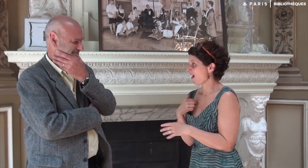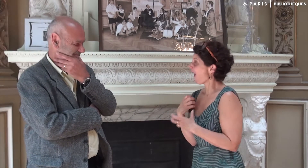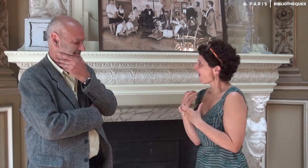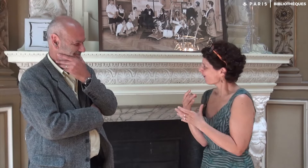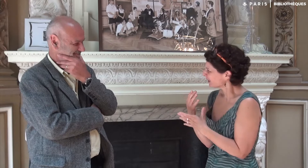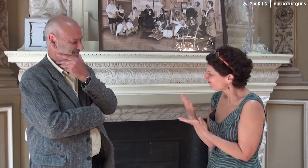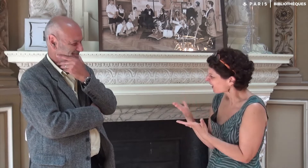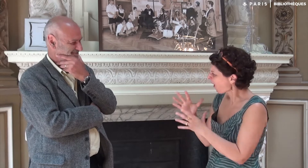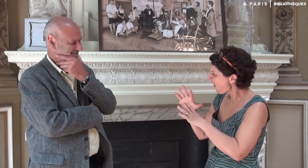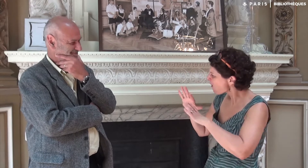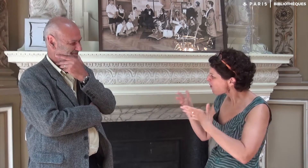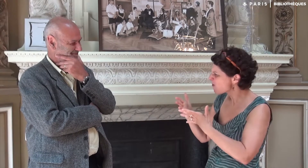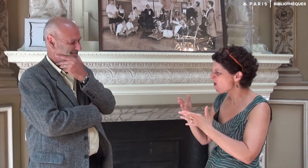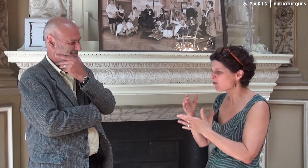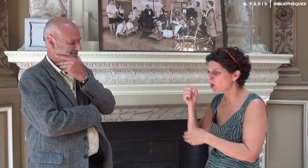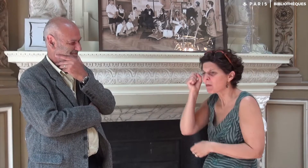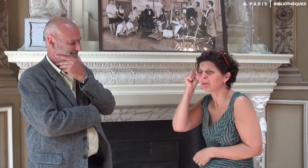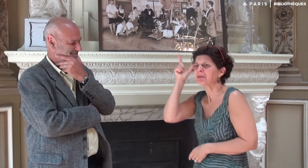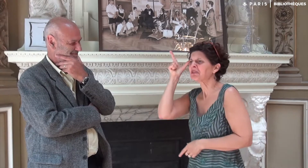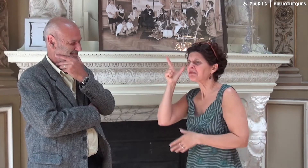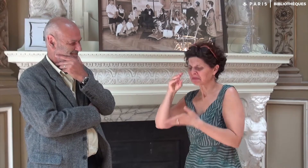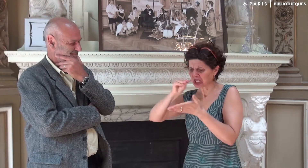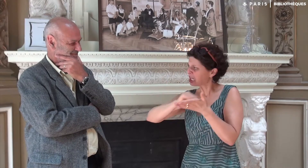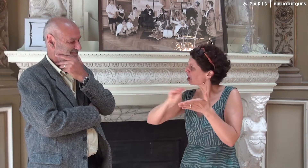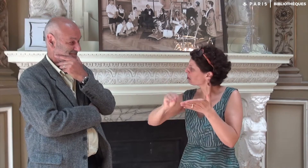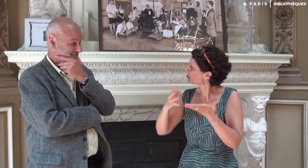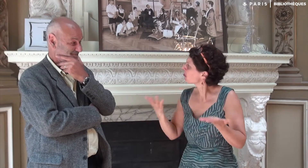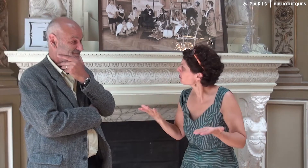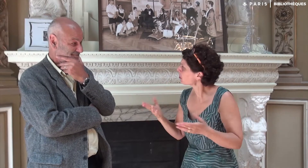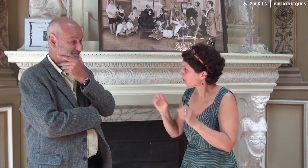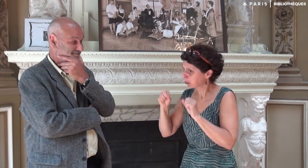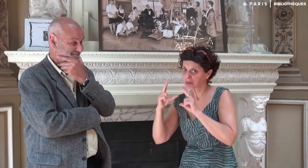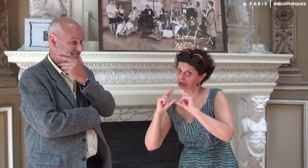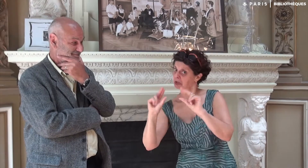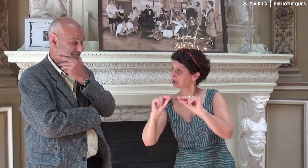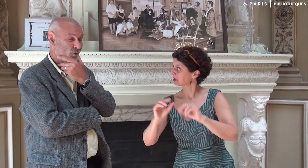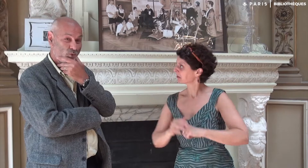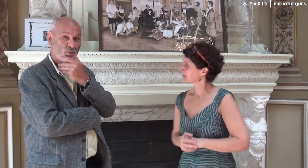J’ai envie de te demander comment cette idée d’écriture t’est venue ? Tu peux expliquer ?